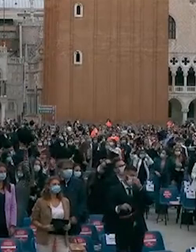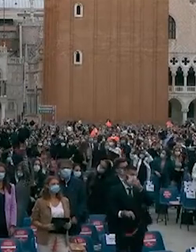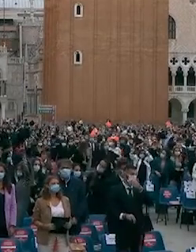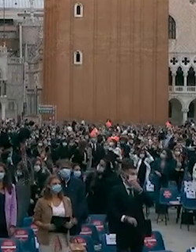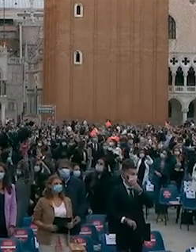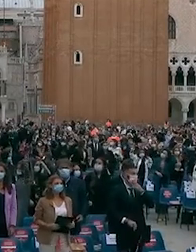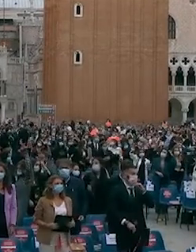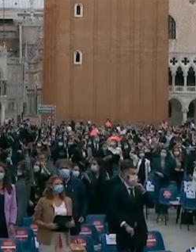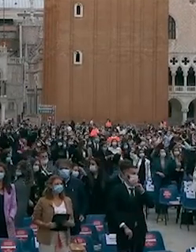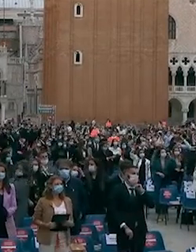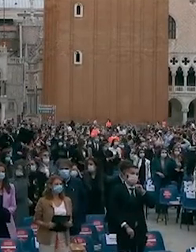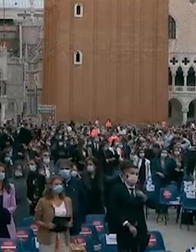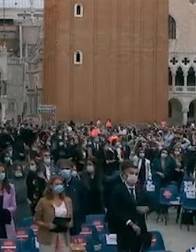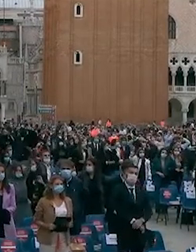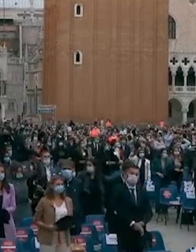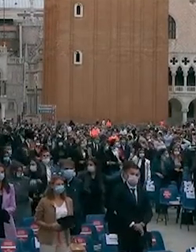che cosa